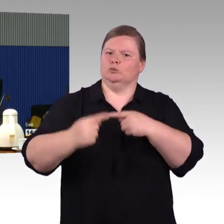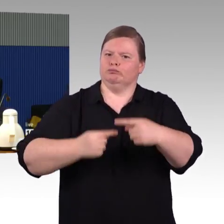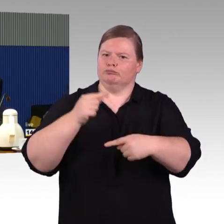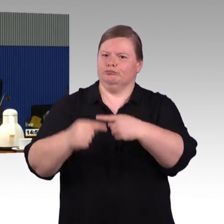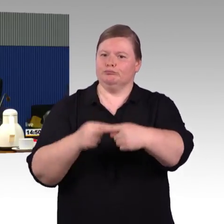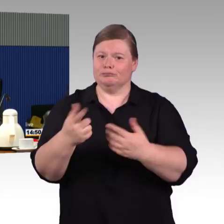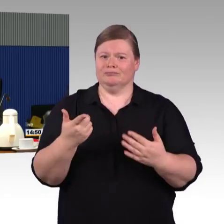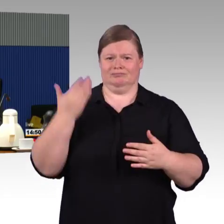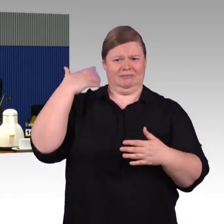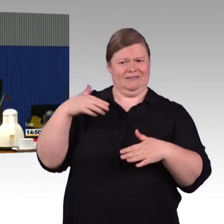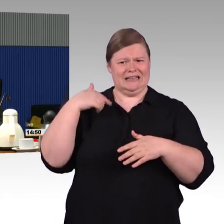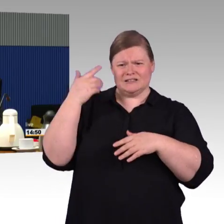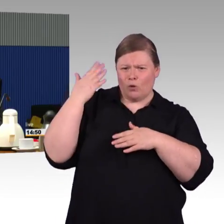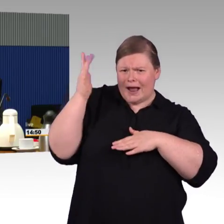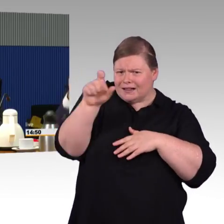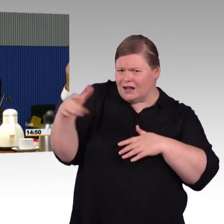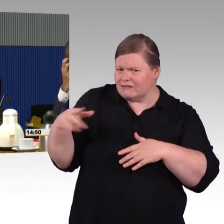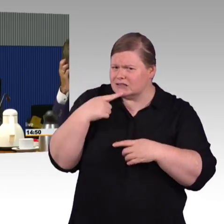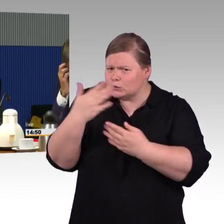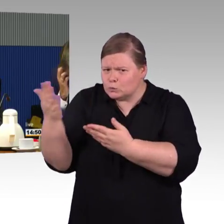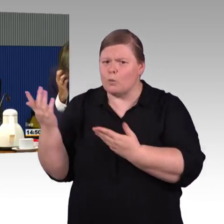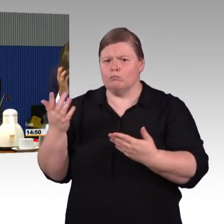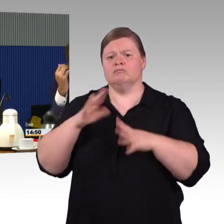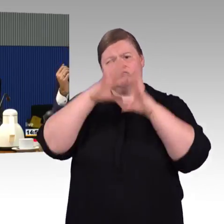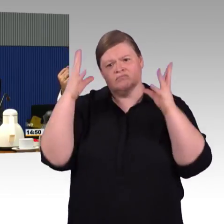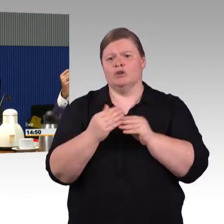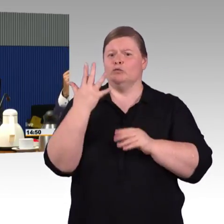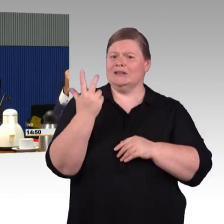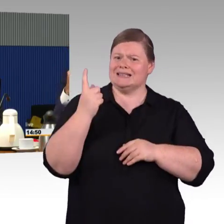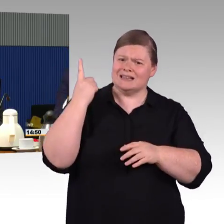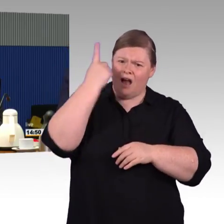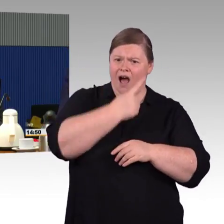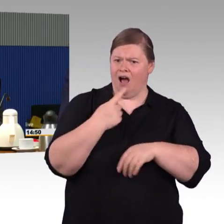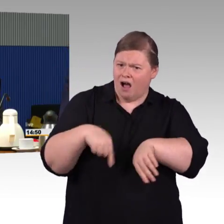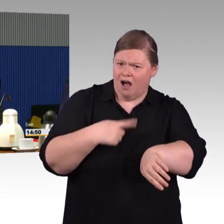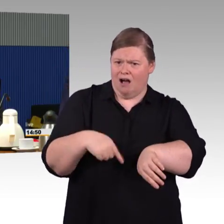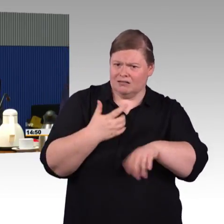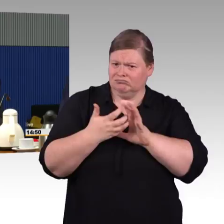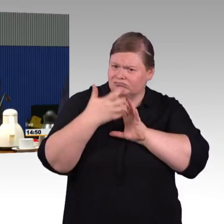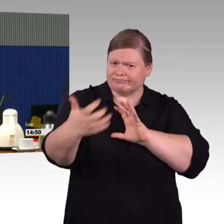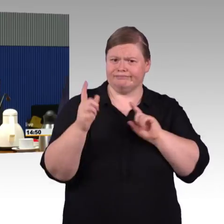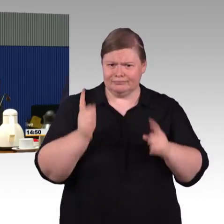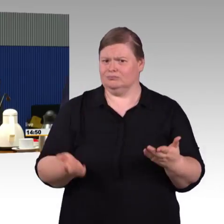denke ich, auch für die Menschen einfacher verständlich und vermittelbar. Einen zweiten Punkt möchte ich auch noch mal,